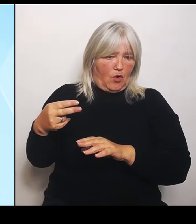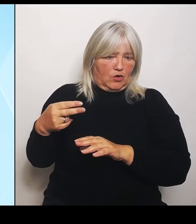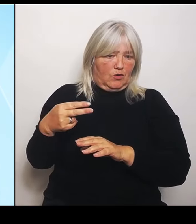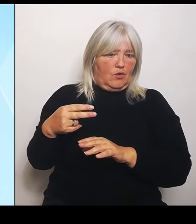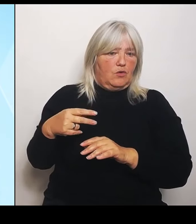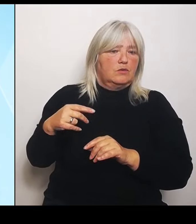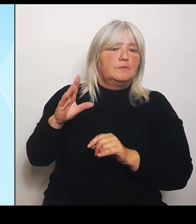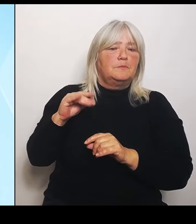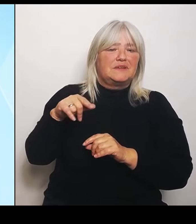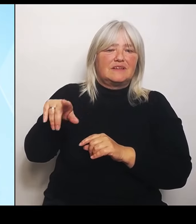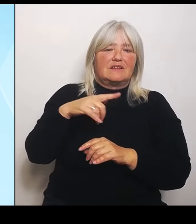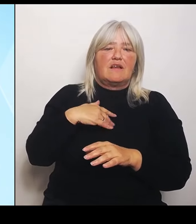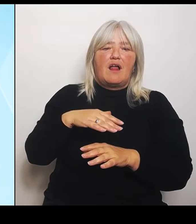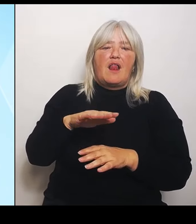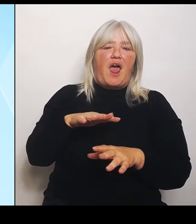Bayern wird hier seiner Verantwortung gerecht.